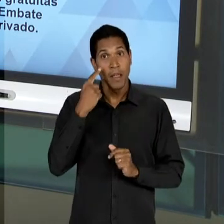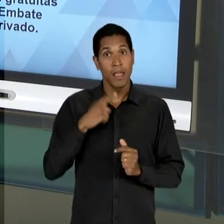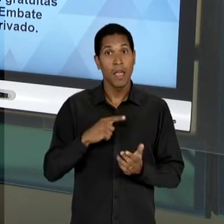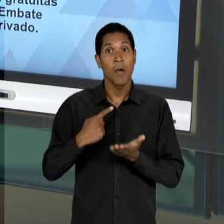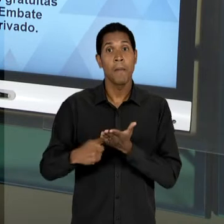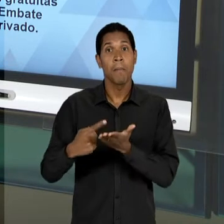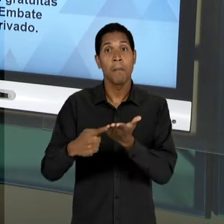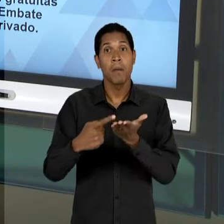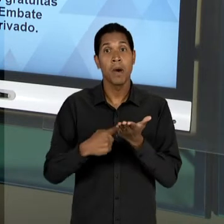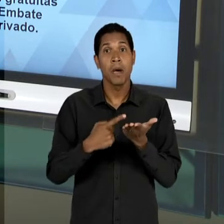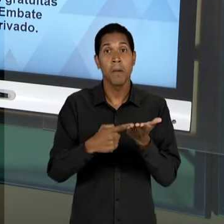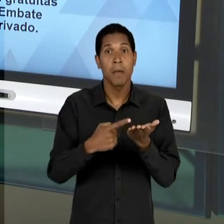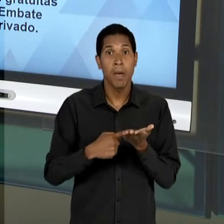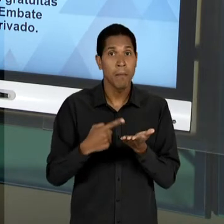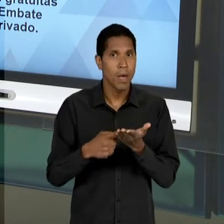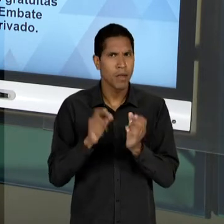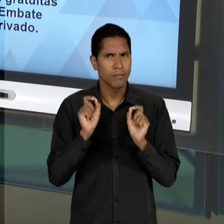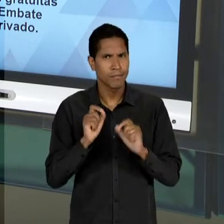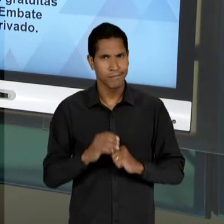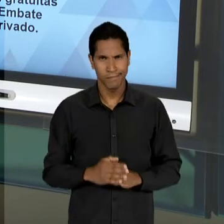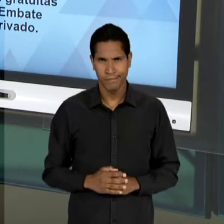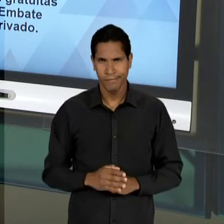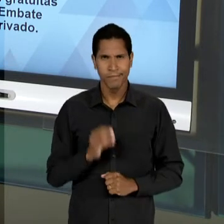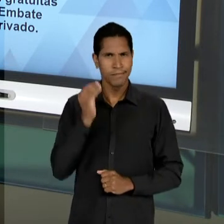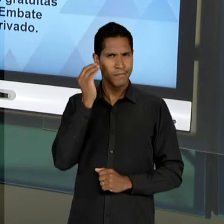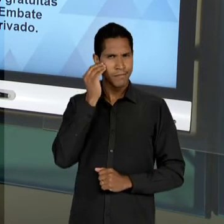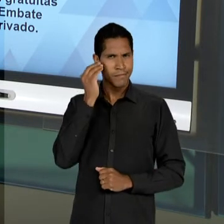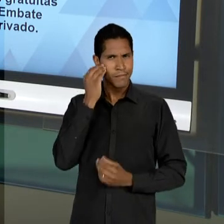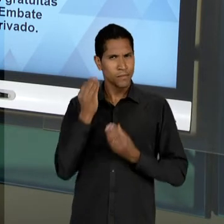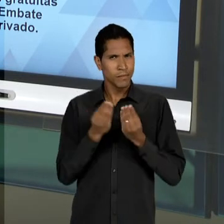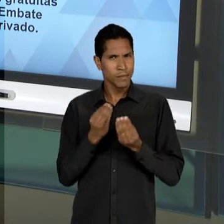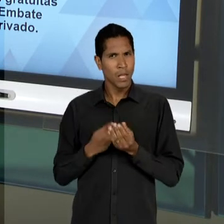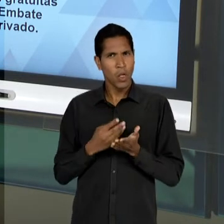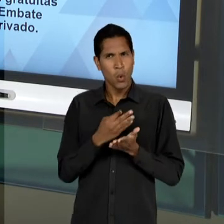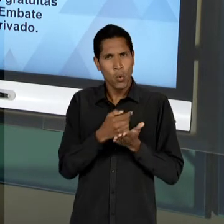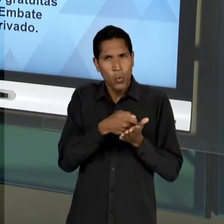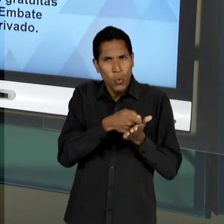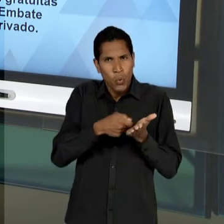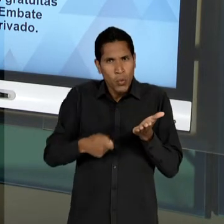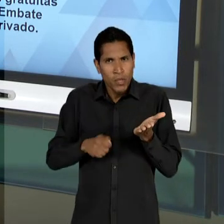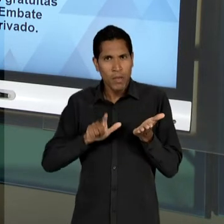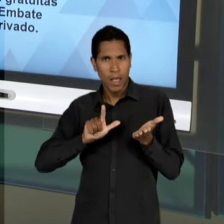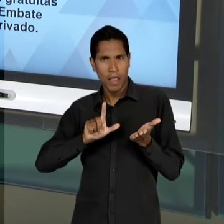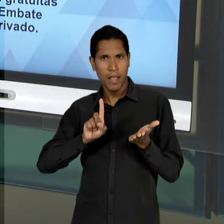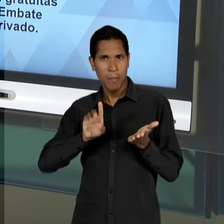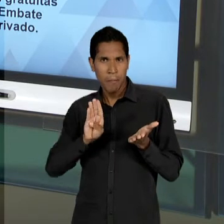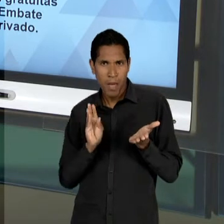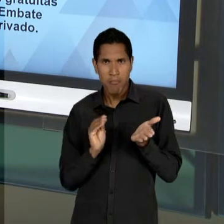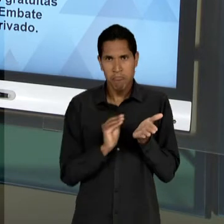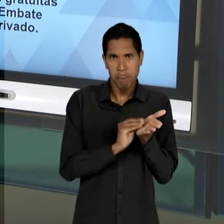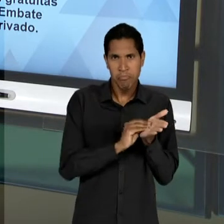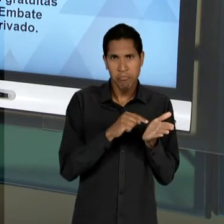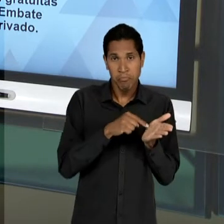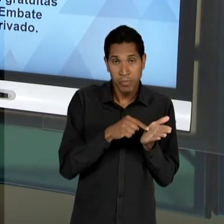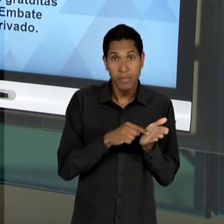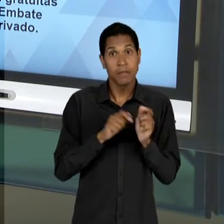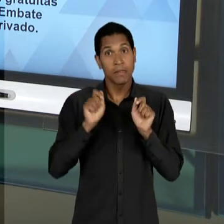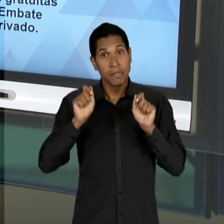SEJA, UMA TENTATIVA DE APRESENTAÇÃO DE UM TEXTO DA 'LDB' QUE CONTEMPLA TANTO REIVINDICAÇÕES DO